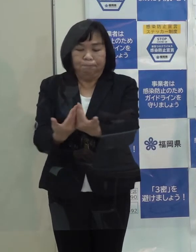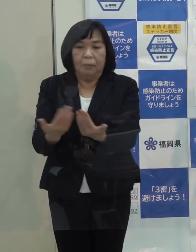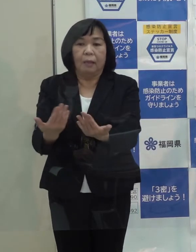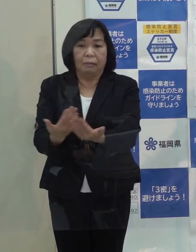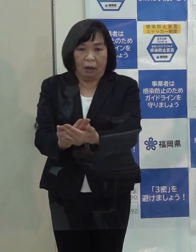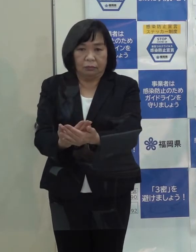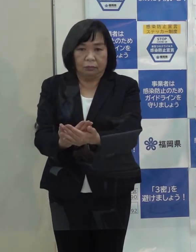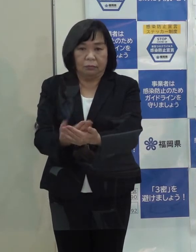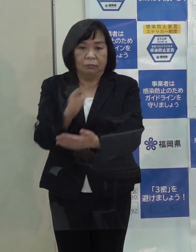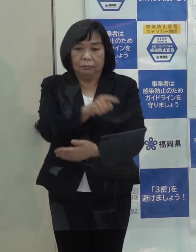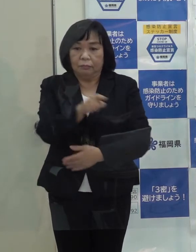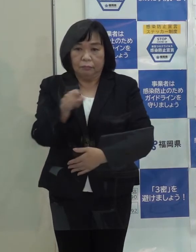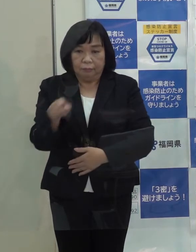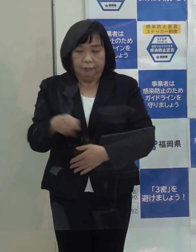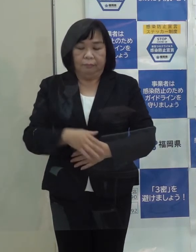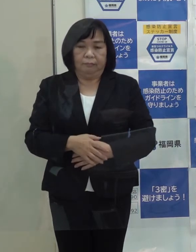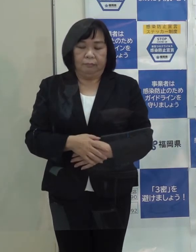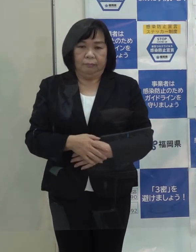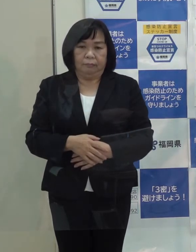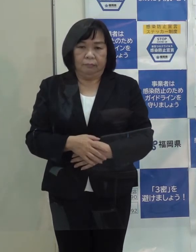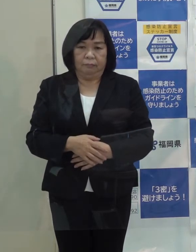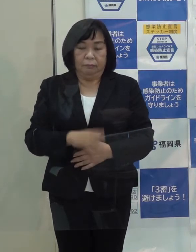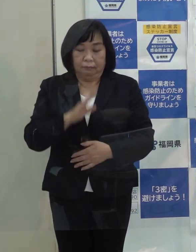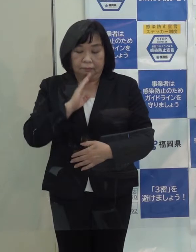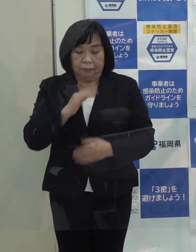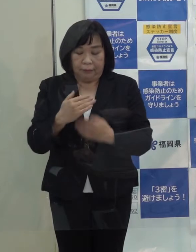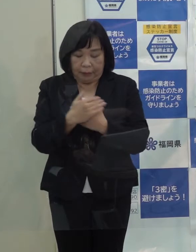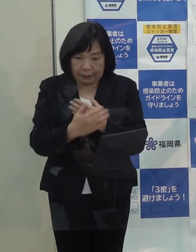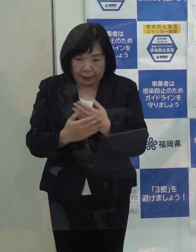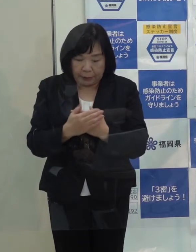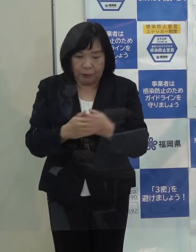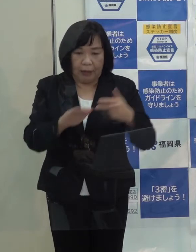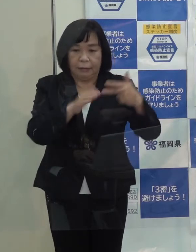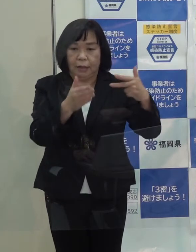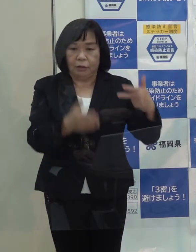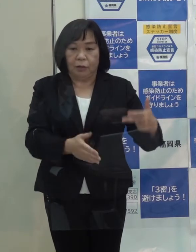そういう意味で 宿泊療養施設は極めて重要な施設であるわけです